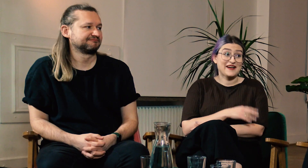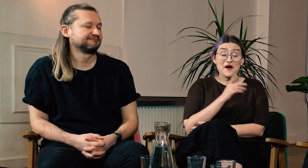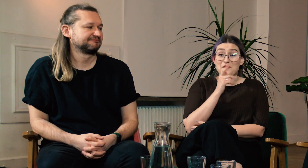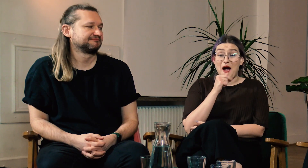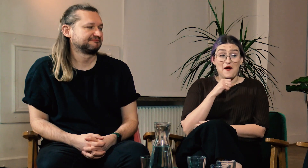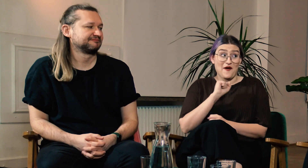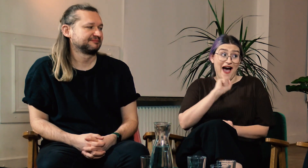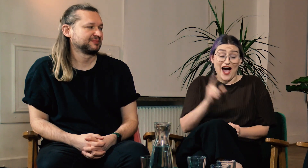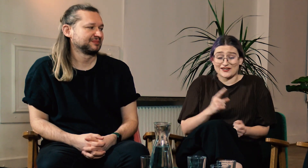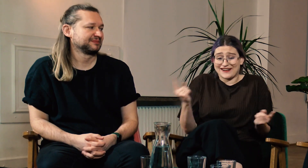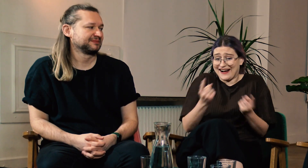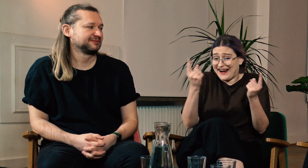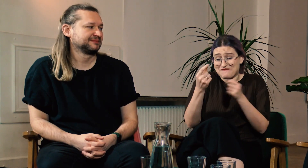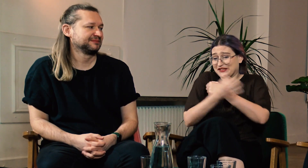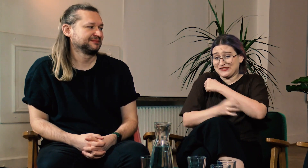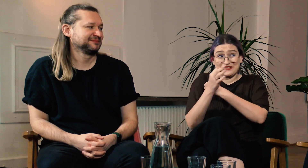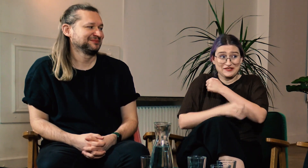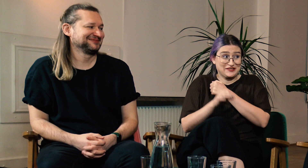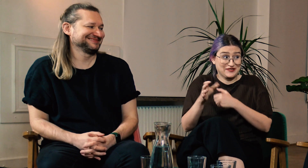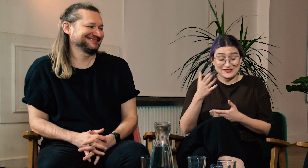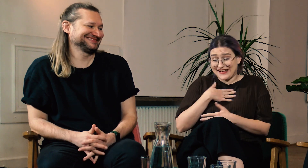W: Wow! Jaka to reklama dla tych studiów!